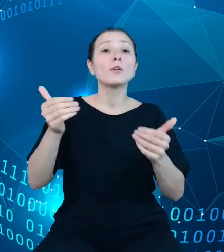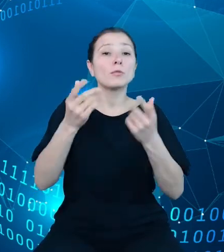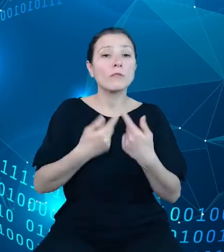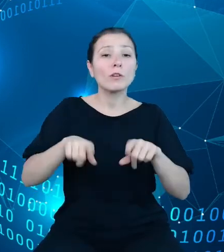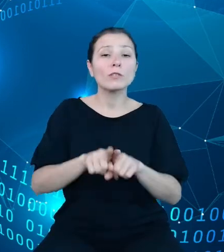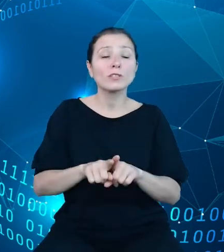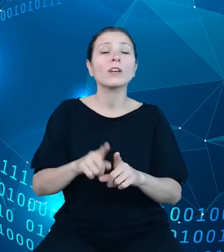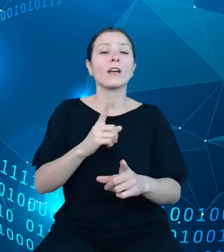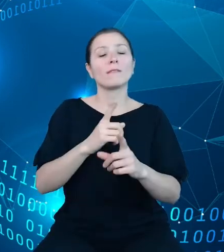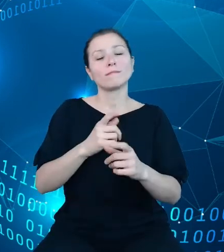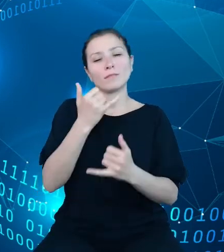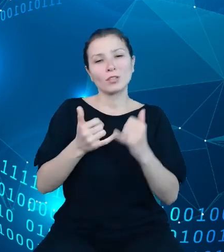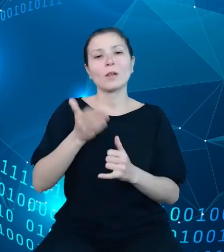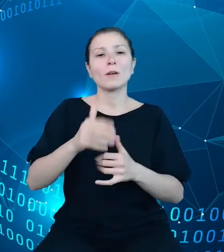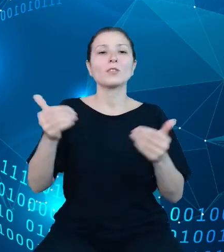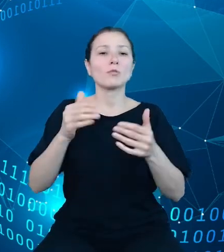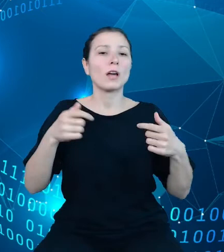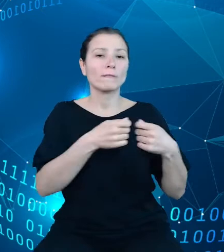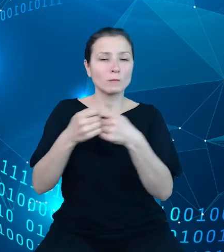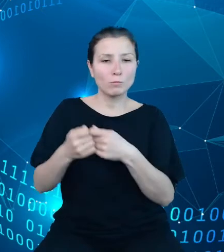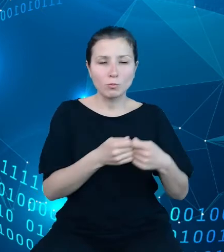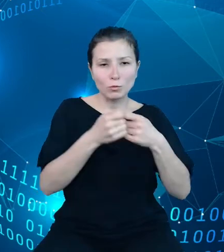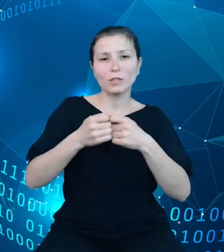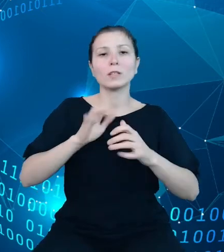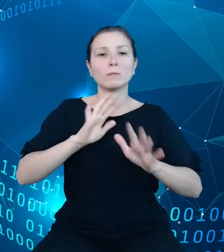prezentowanych informacji. W pracach naszych jako niezwykle